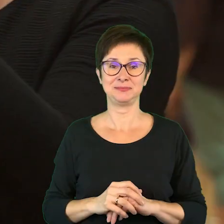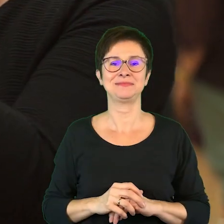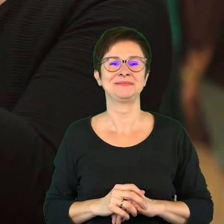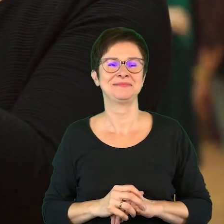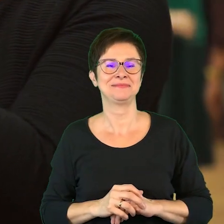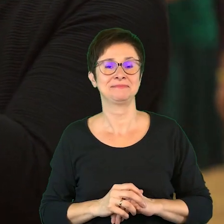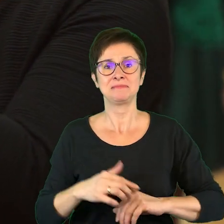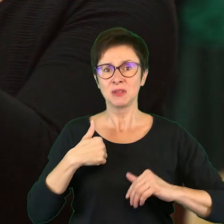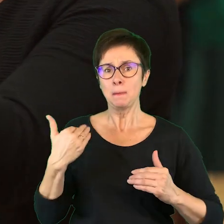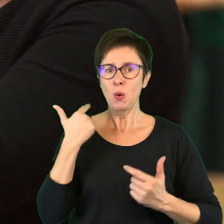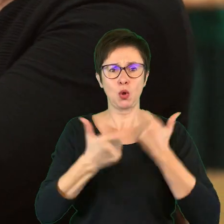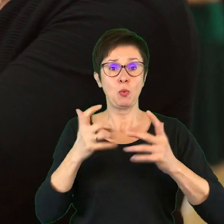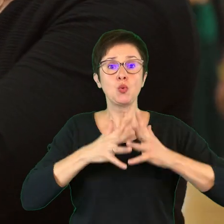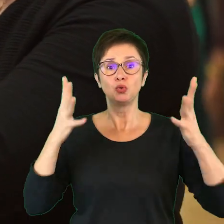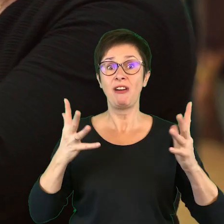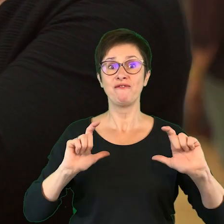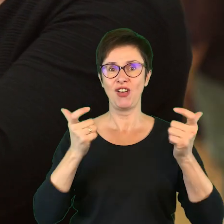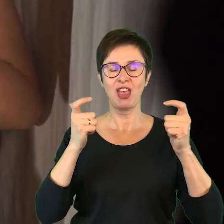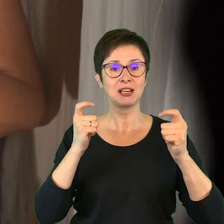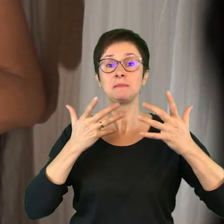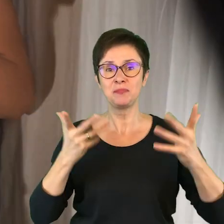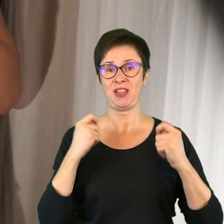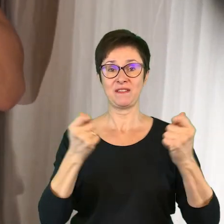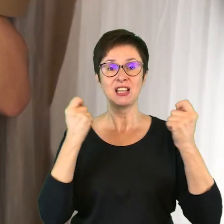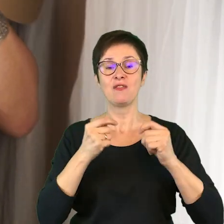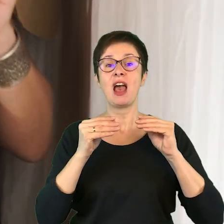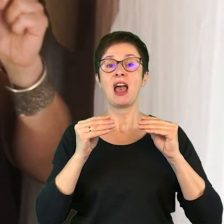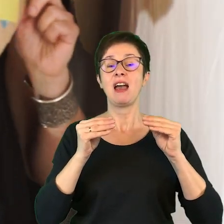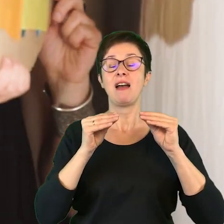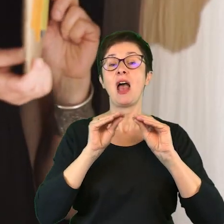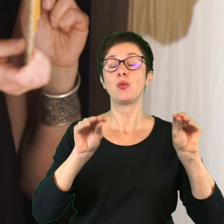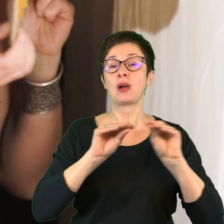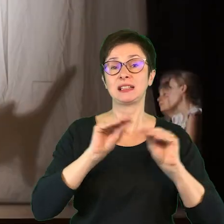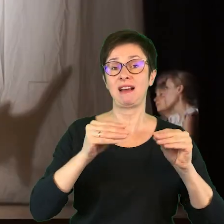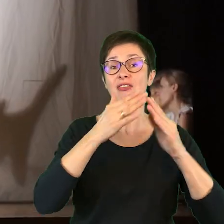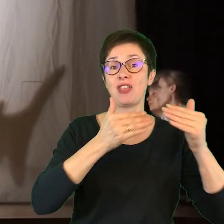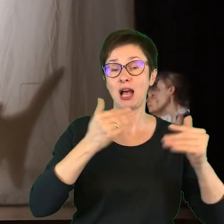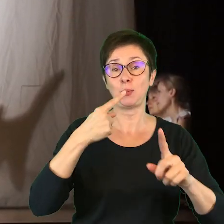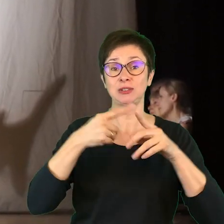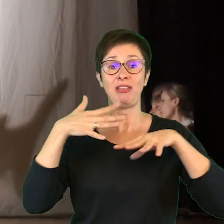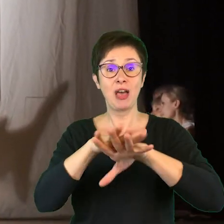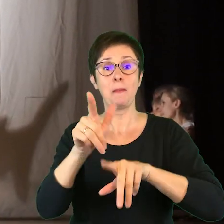Zrobiliśmy duże wydarzenie tj. Festiwal Edukacyjny „Teatr + integracja”, gdzie poruszaliśmy temat